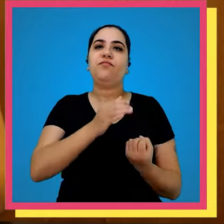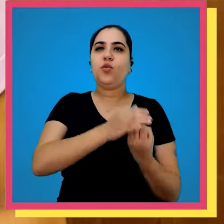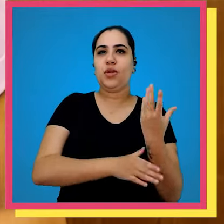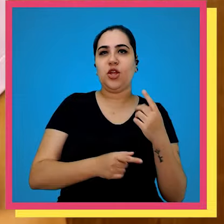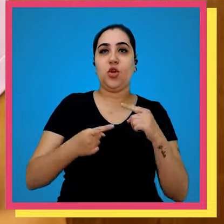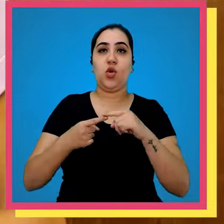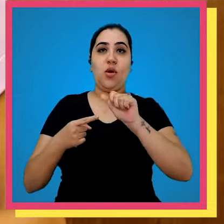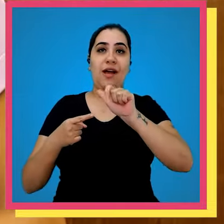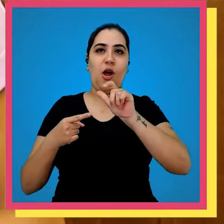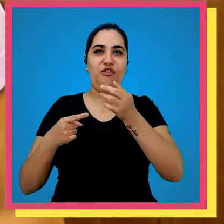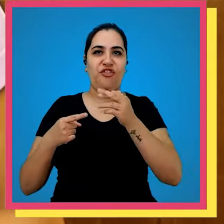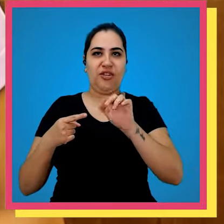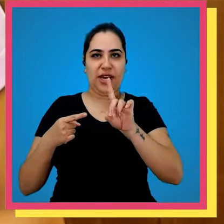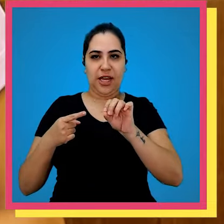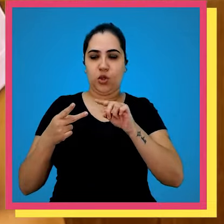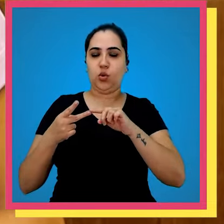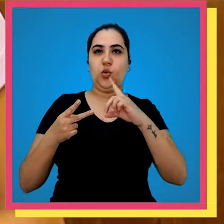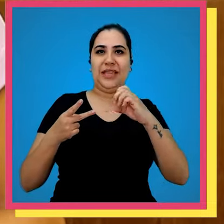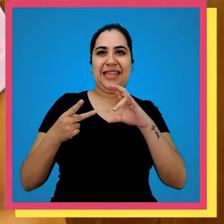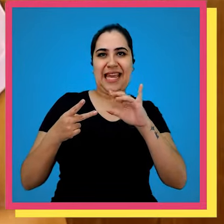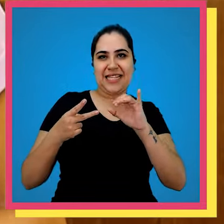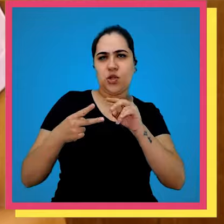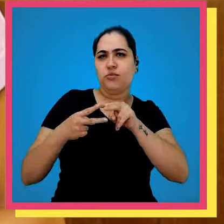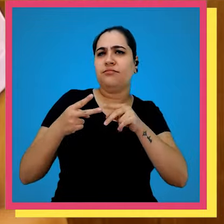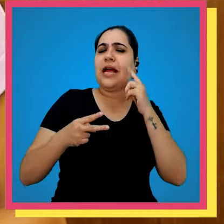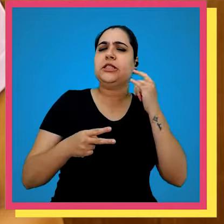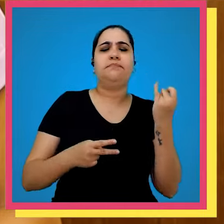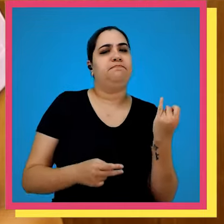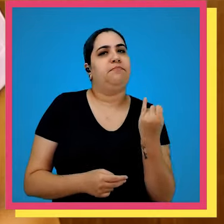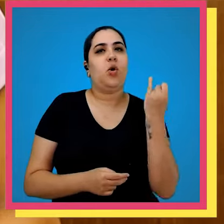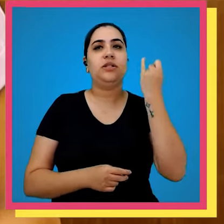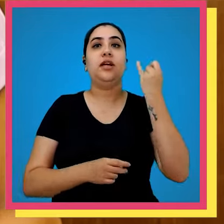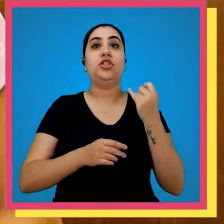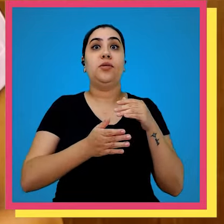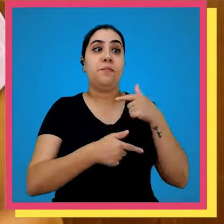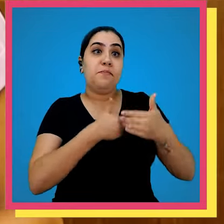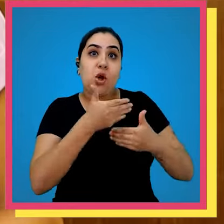ela nossos fundadores Alfredo Machado e Décio Abreu achavam fundamental para a otimização do